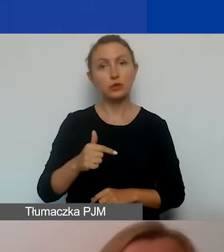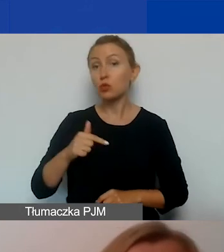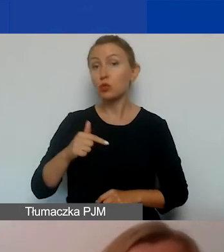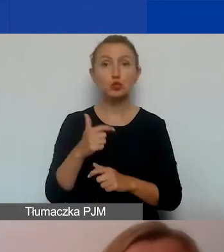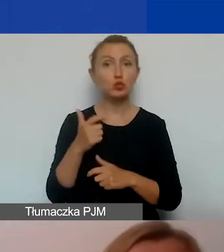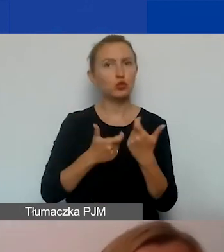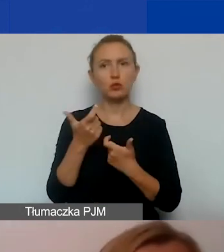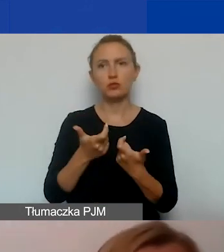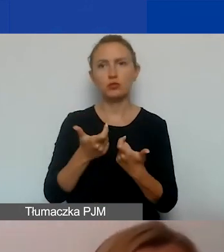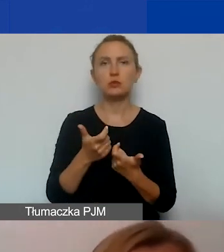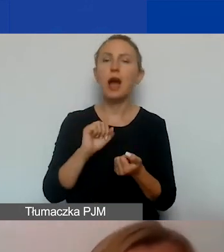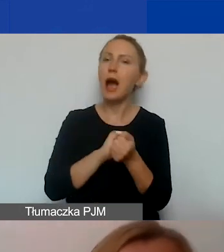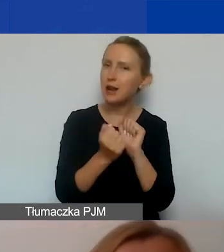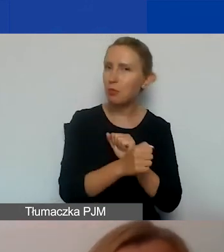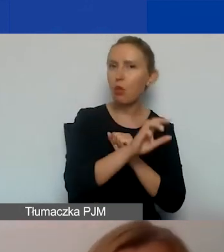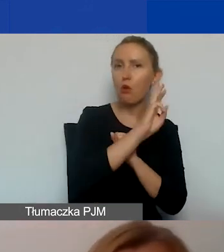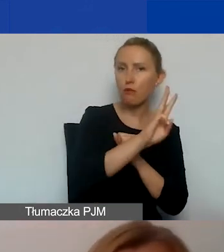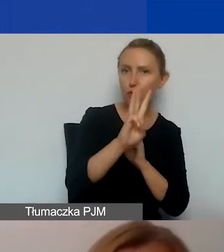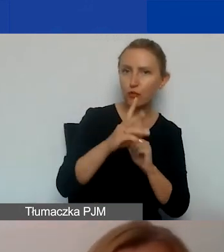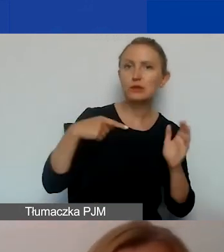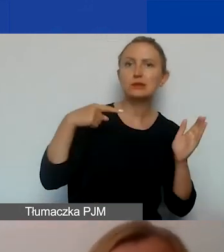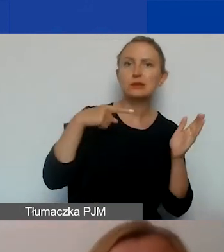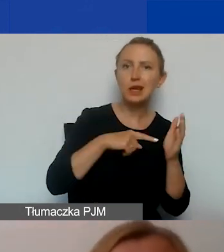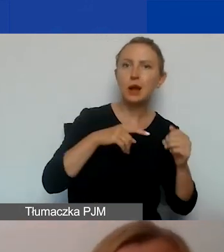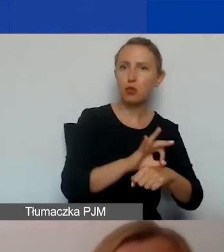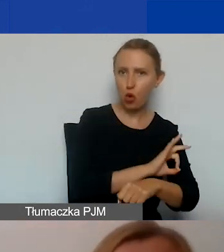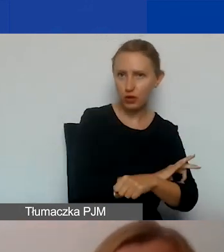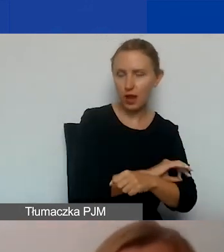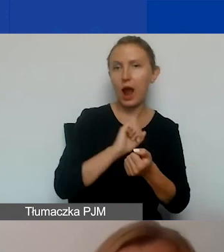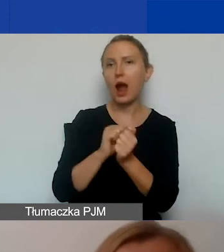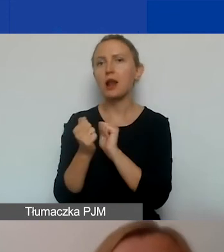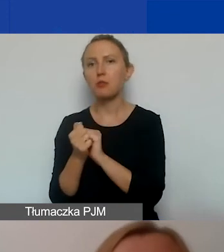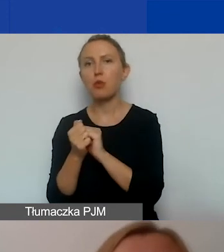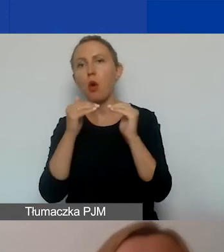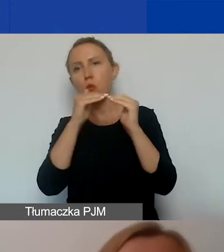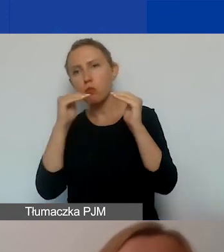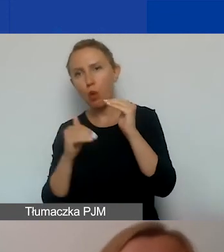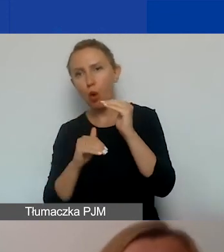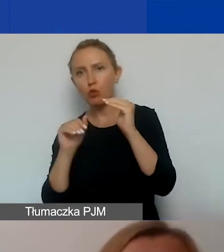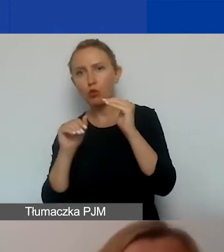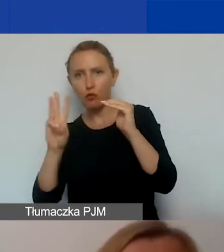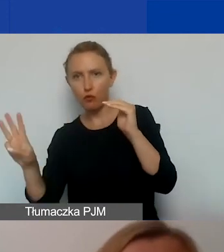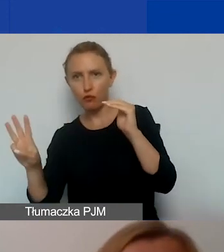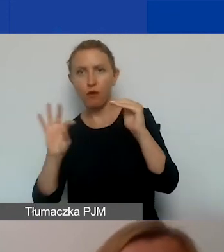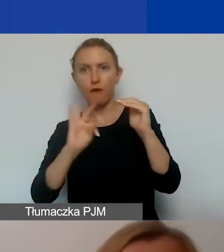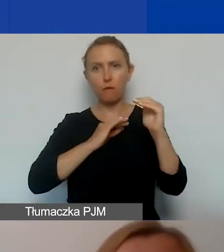bądź stronę internetową dedykowaną projektowi, bądź podstronę dotyczącą projektu na stronie waszej organizacji,